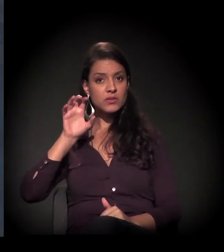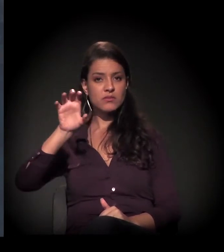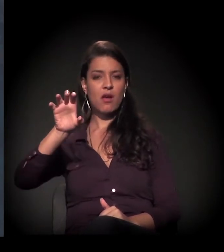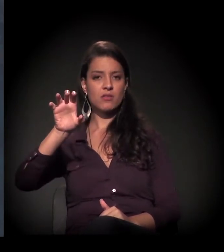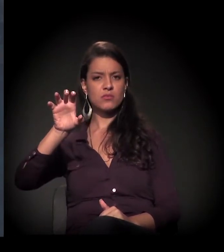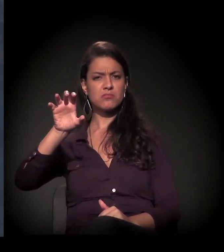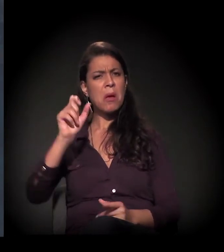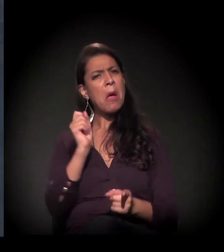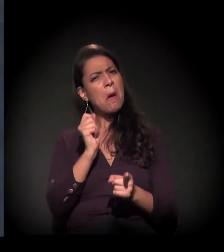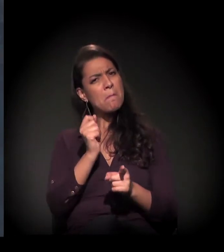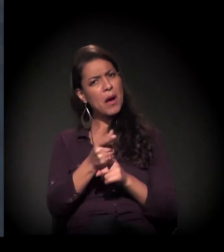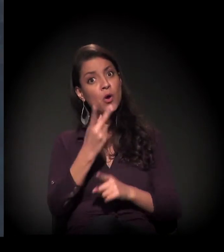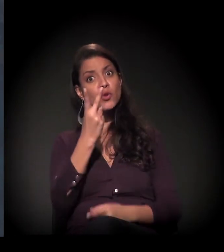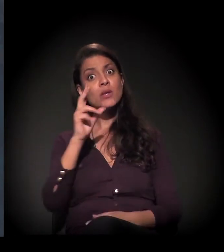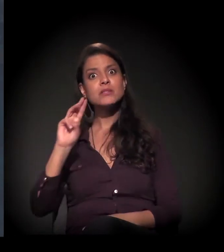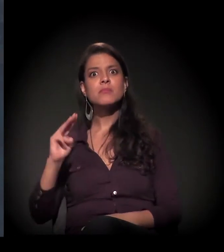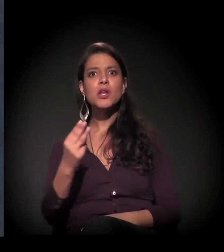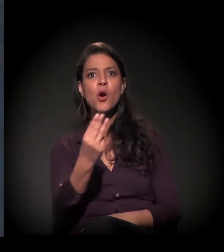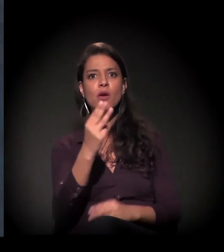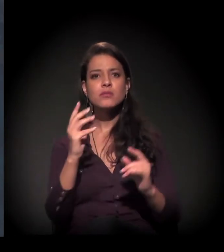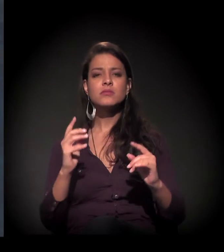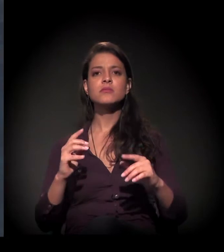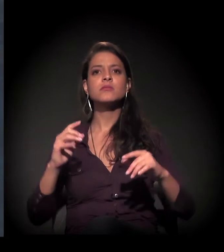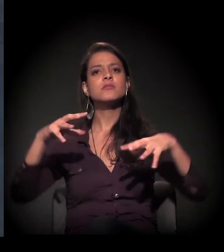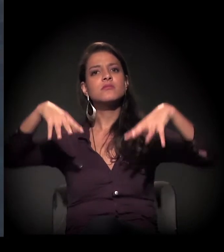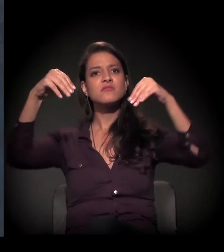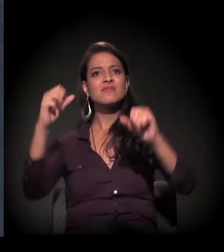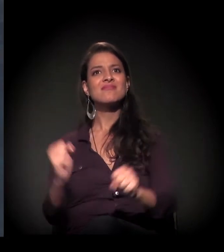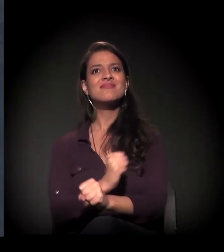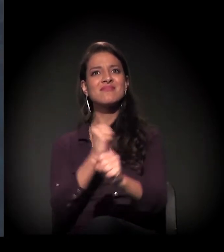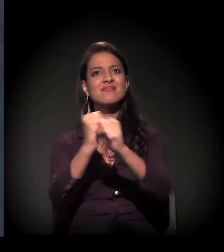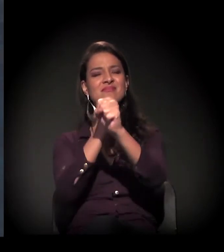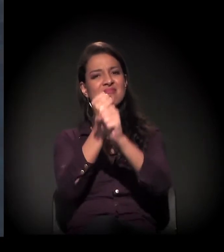deu 2,6 milhões para restaurar esse prédio para trabalhar morador de rua?